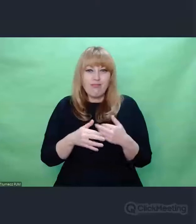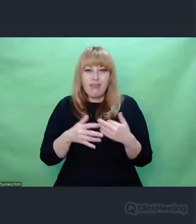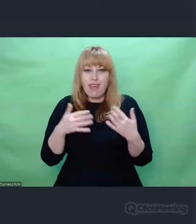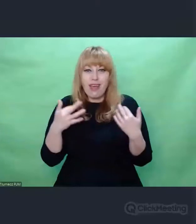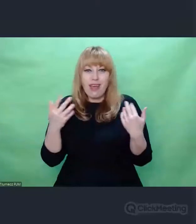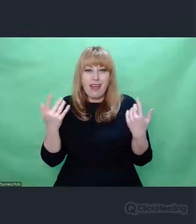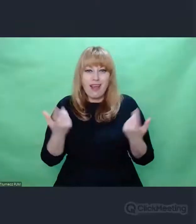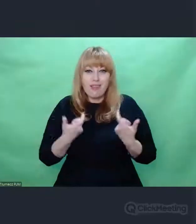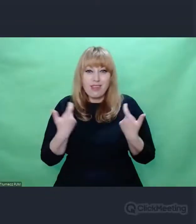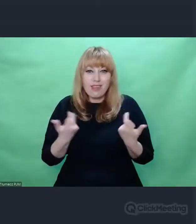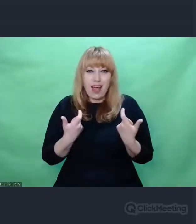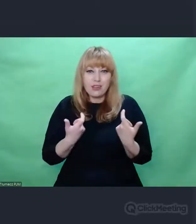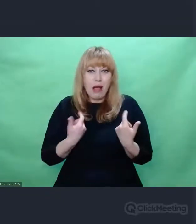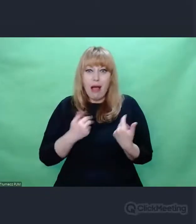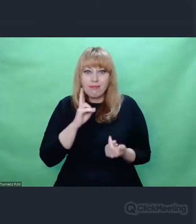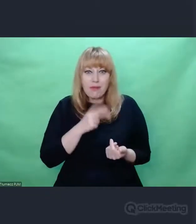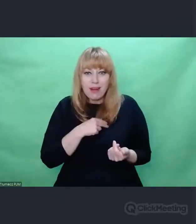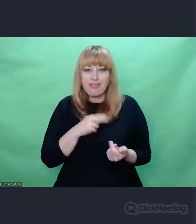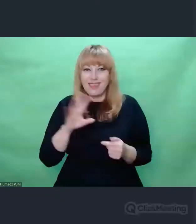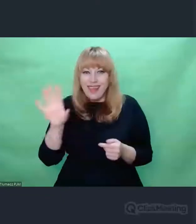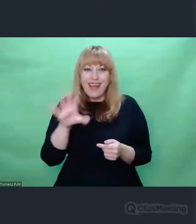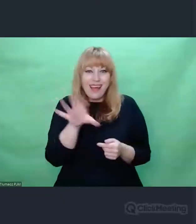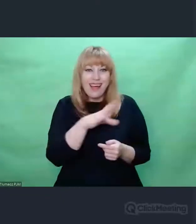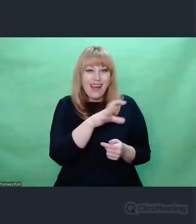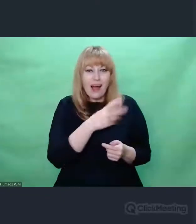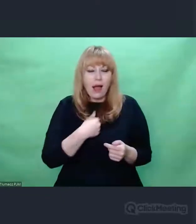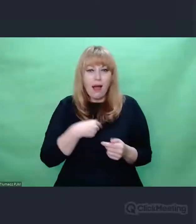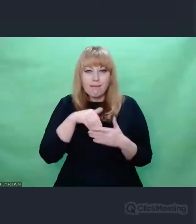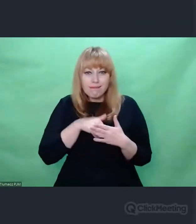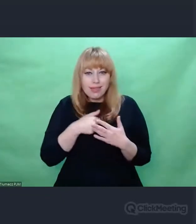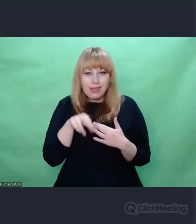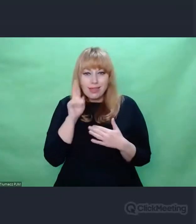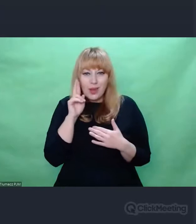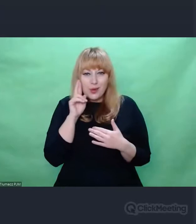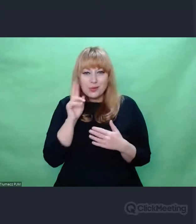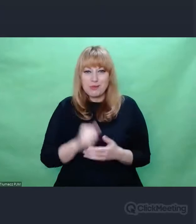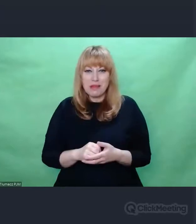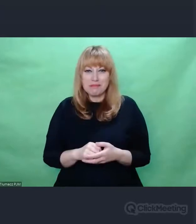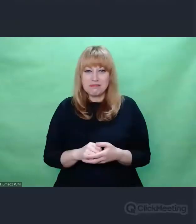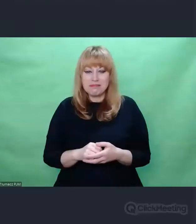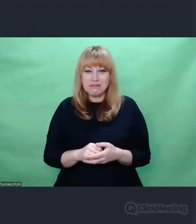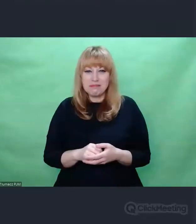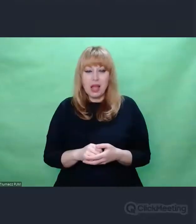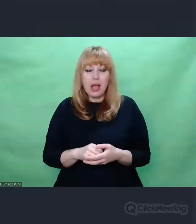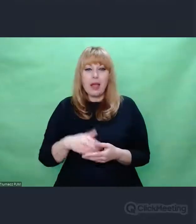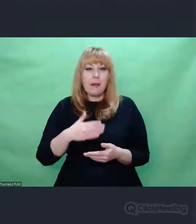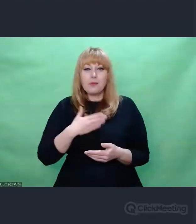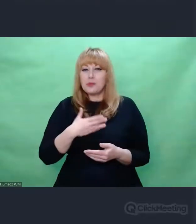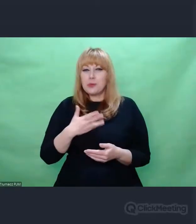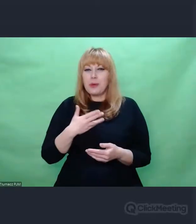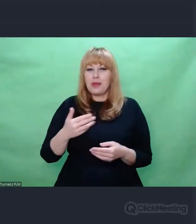mnóstwem barwnych wydarzeń, których nie rozumiemy. I nam się wydaje jako ludziom, że my mamy monopol na to, żeby je rozumieć i czuć.